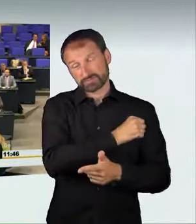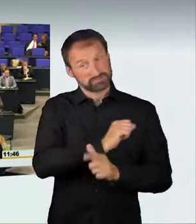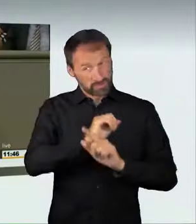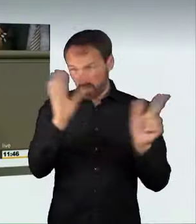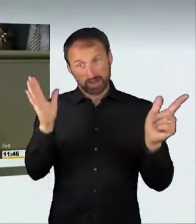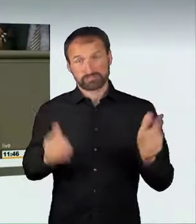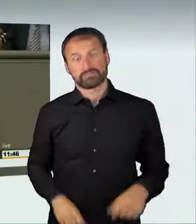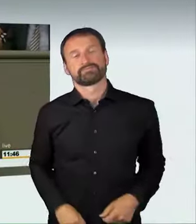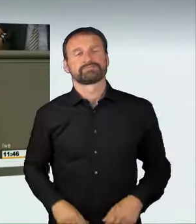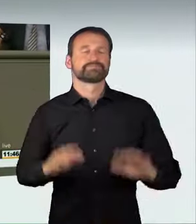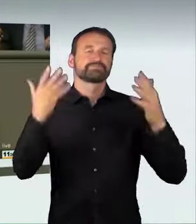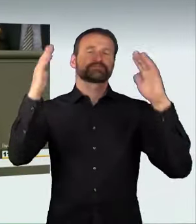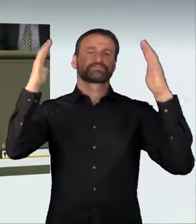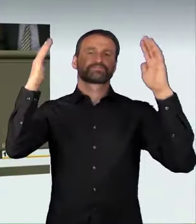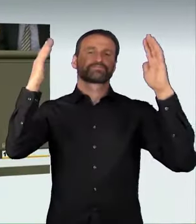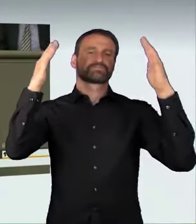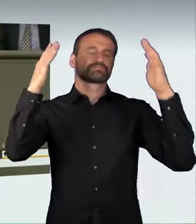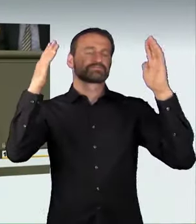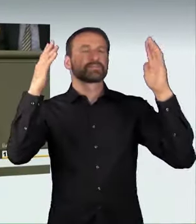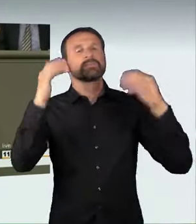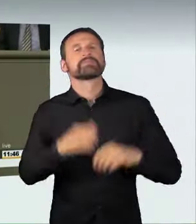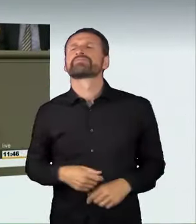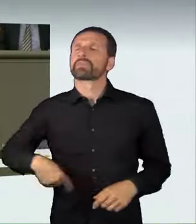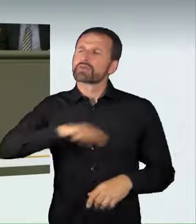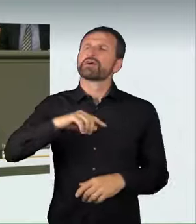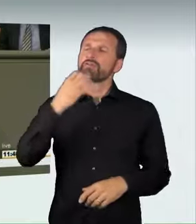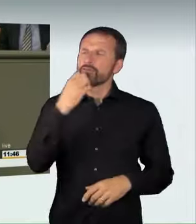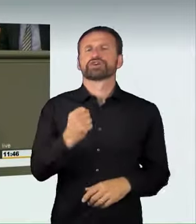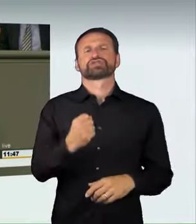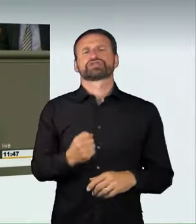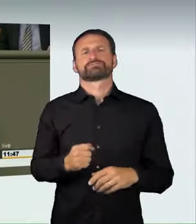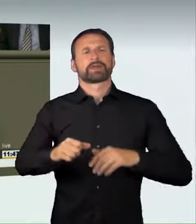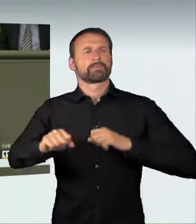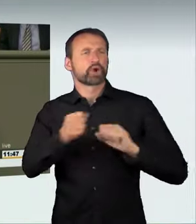Wir wollen sichere Mobilität für alle schaffen.